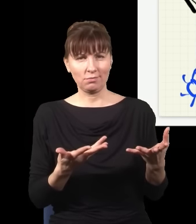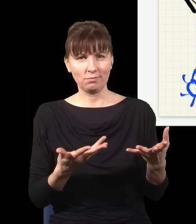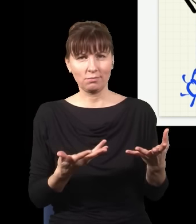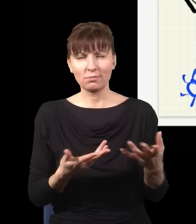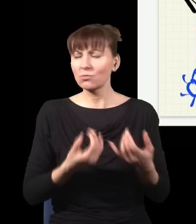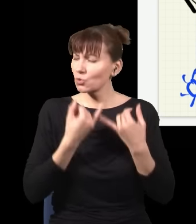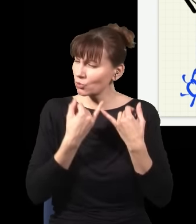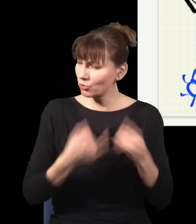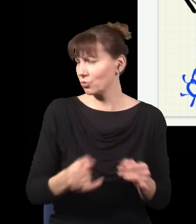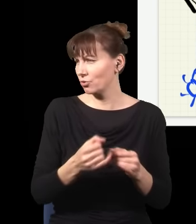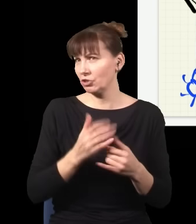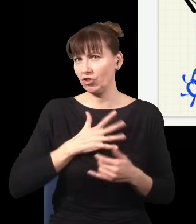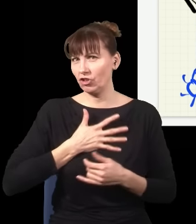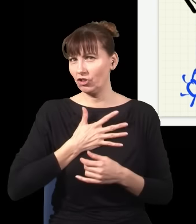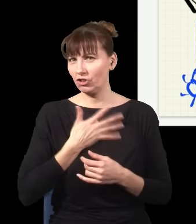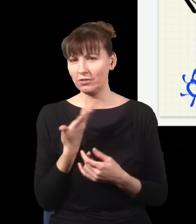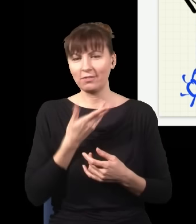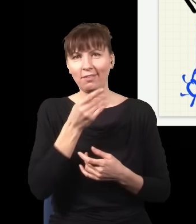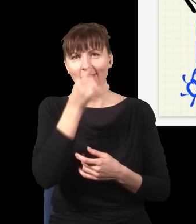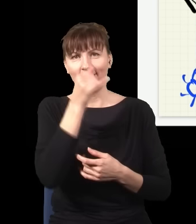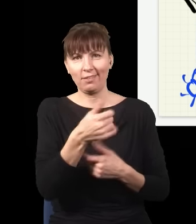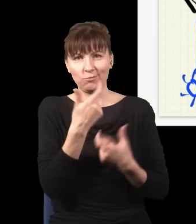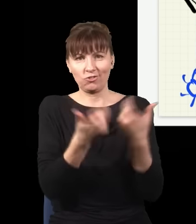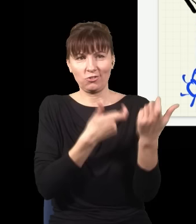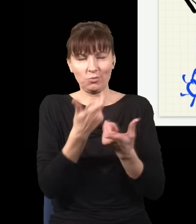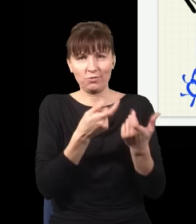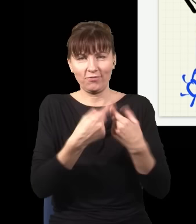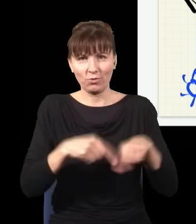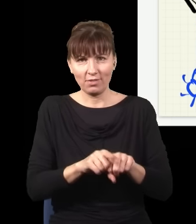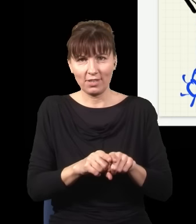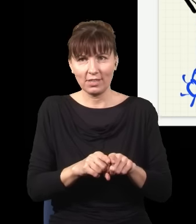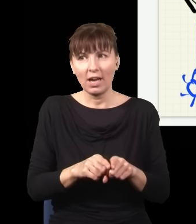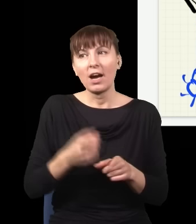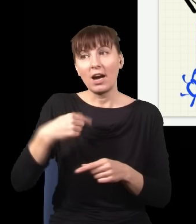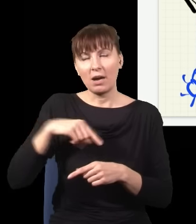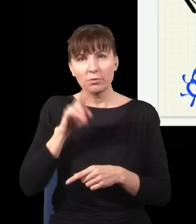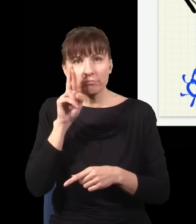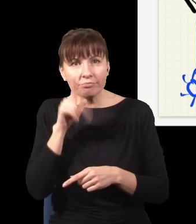rzeczy się działy i nikt tego nie potrafił okiełznać. I myśmy zauważyli, że wszystkie te problemy znikają,